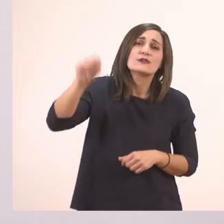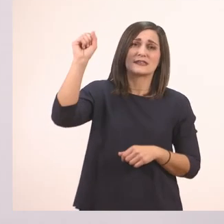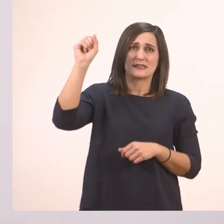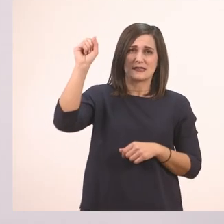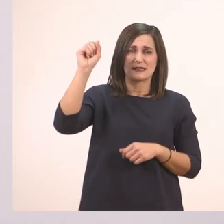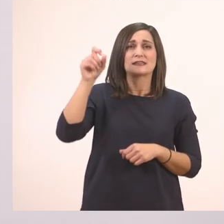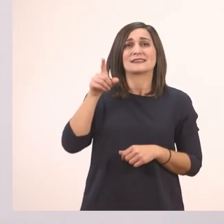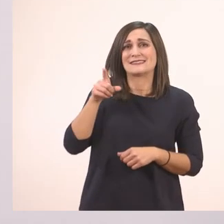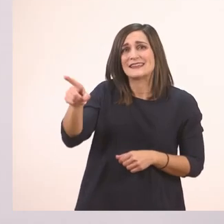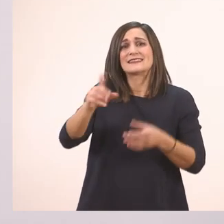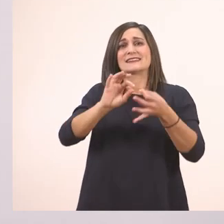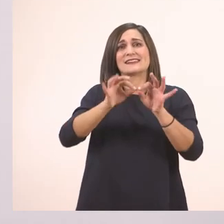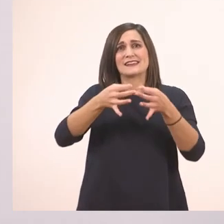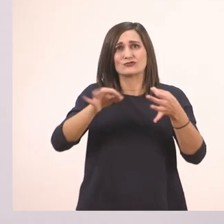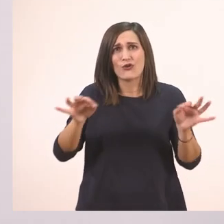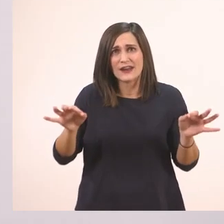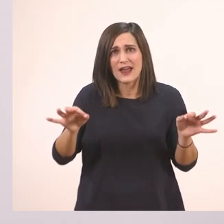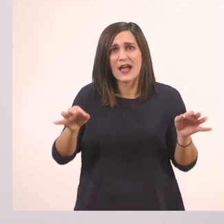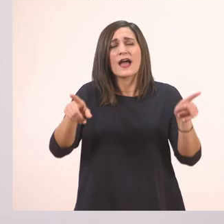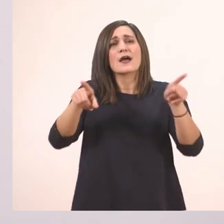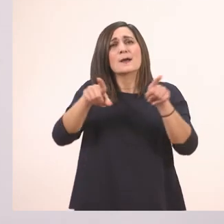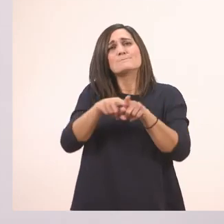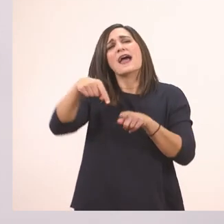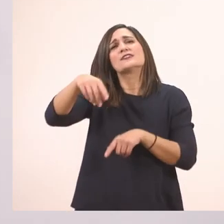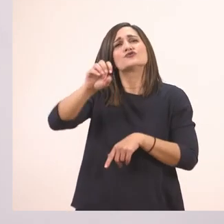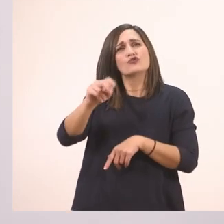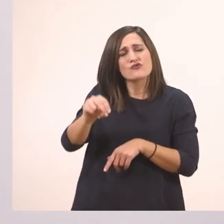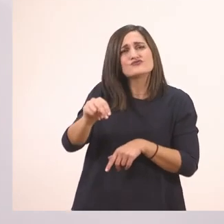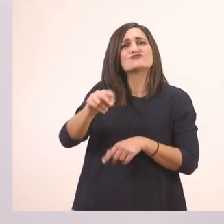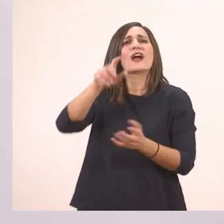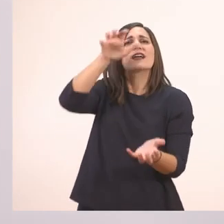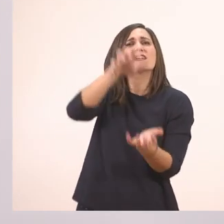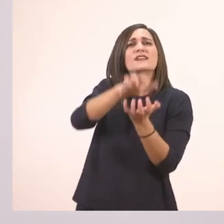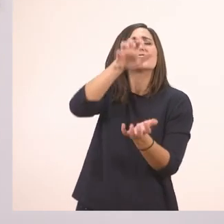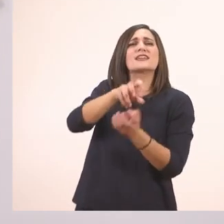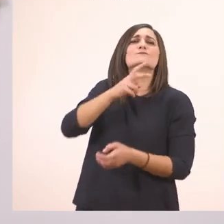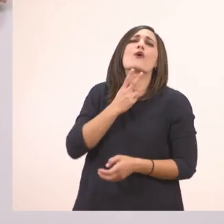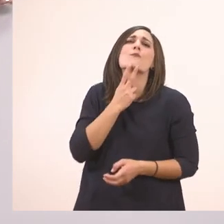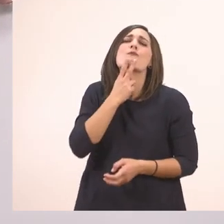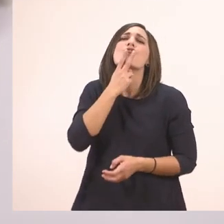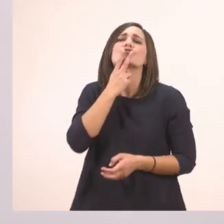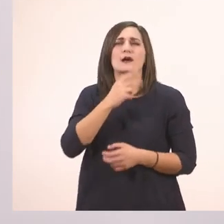την ιστορία με τον ιπποπόταμο.